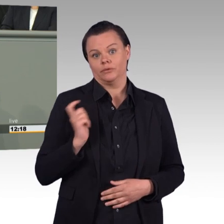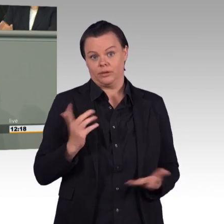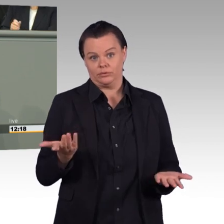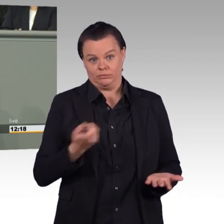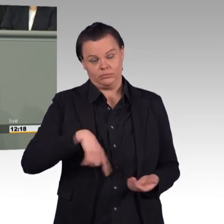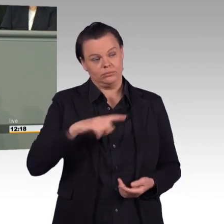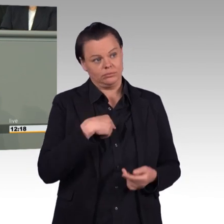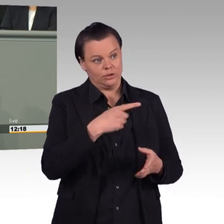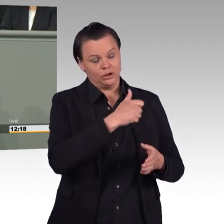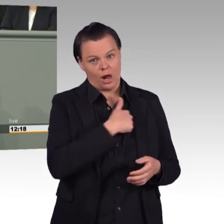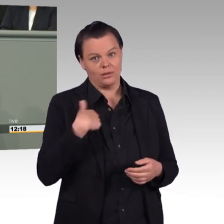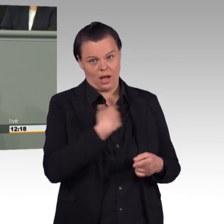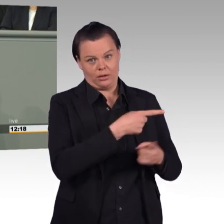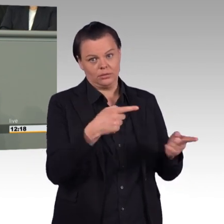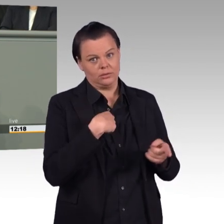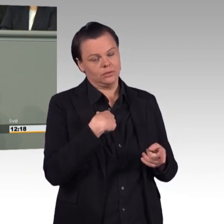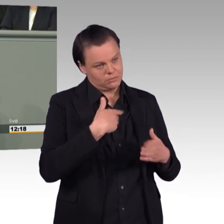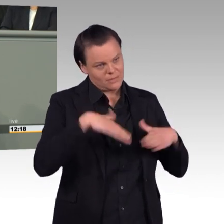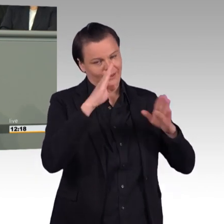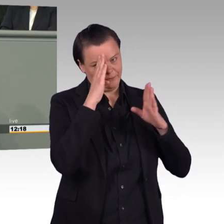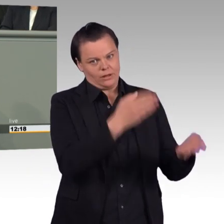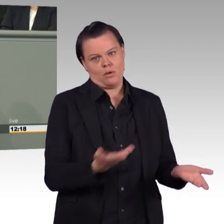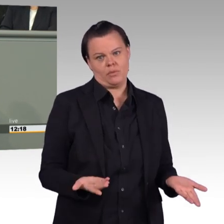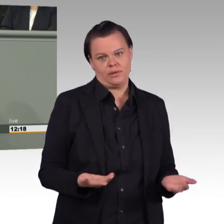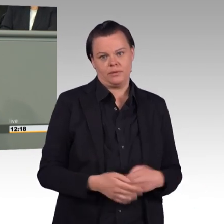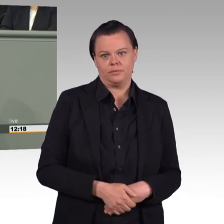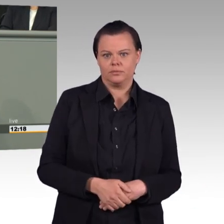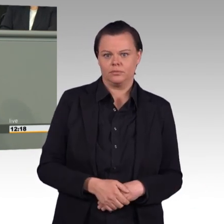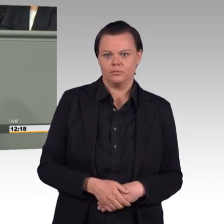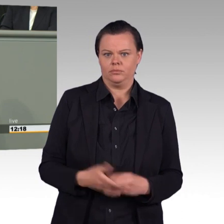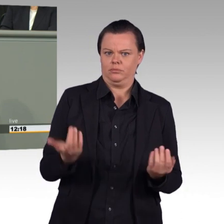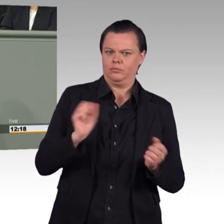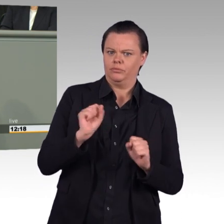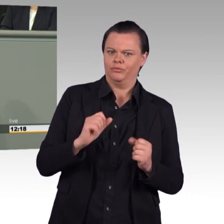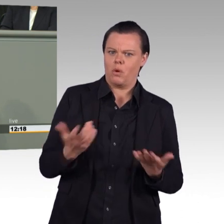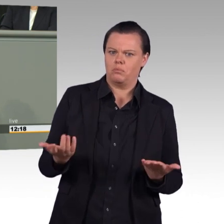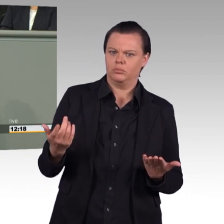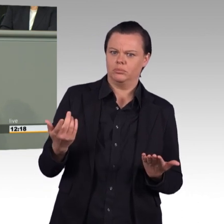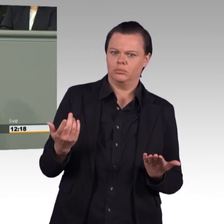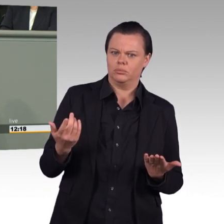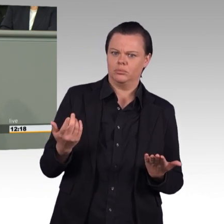(Beifall) Lösen Sie die Handbremse, Entbürokratisierung Sie die Beschaffungsprozesse,